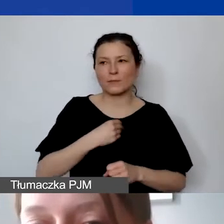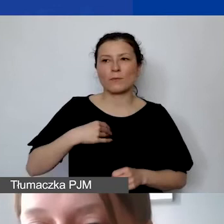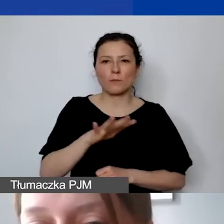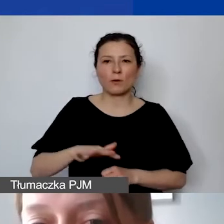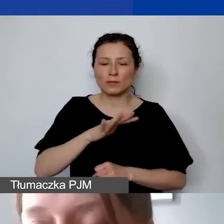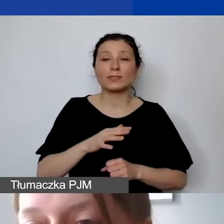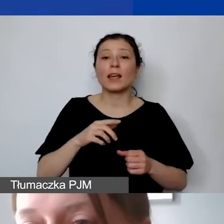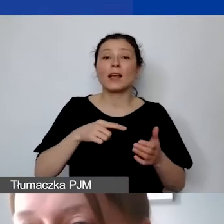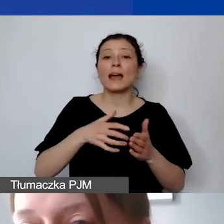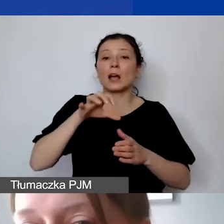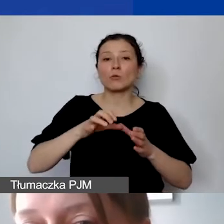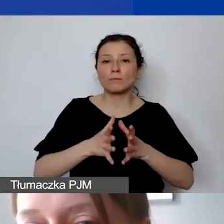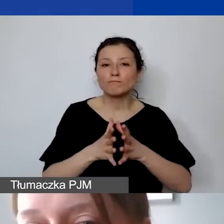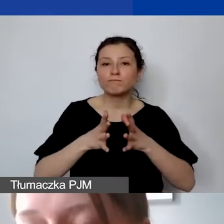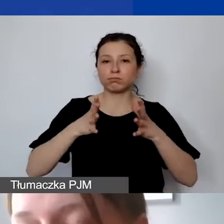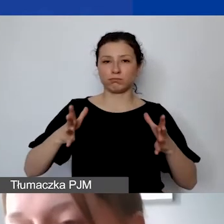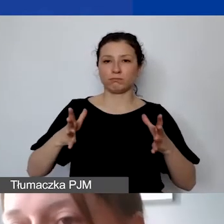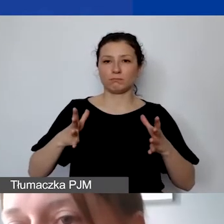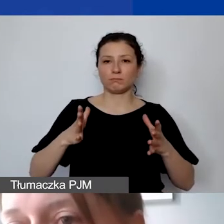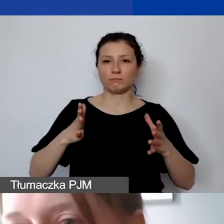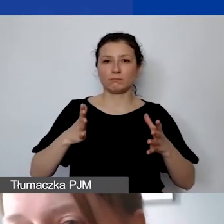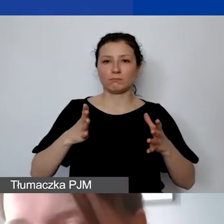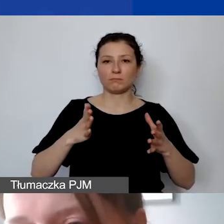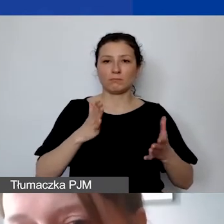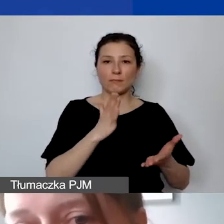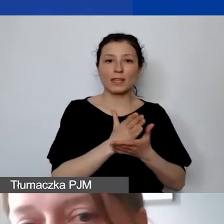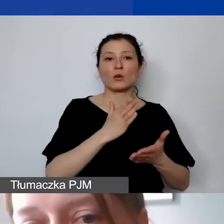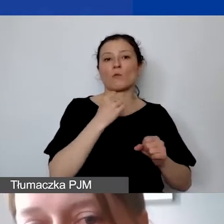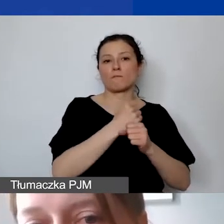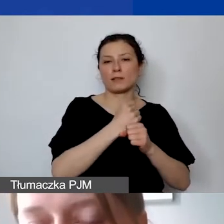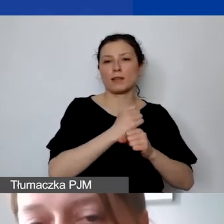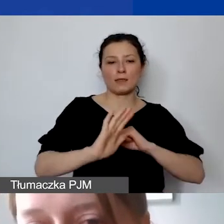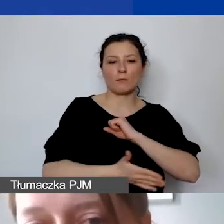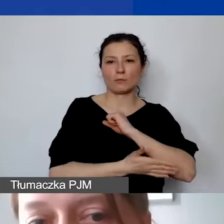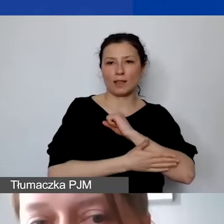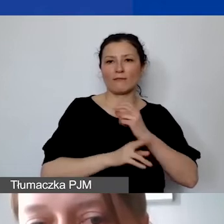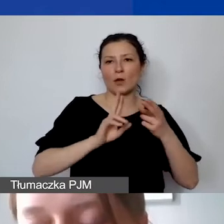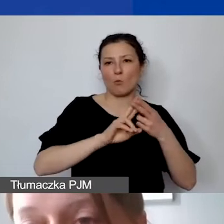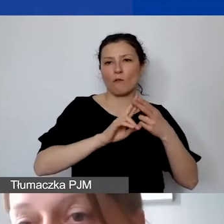nie tylko na samą pracę na podstawie etatu, umowy o pracę,